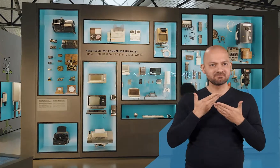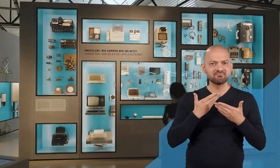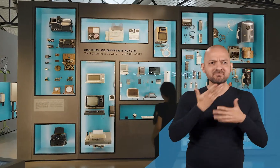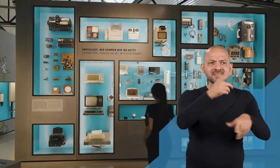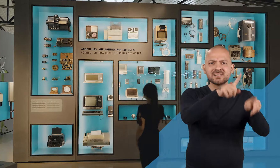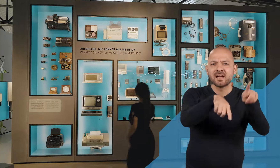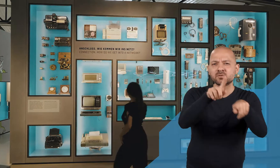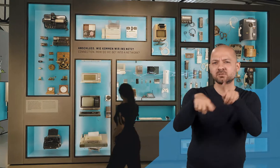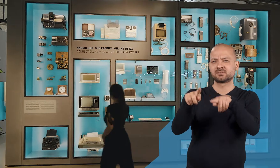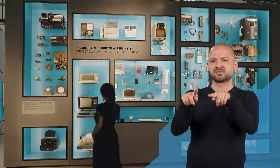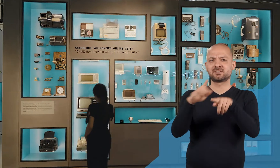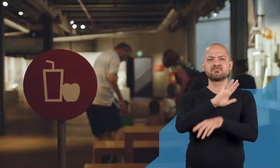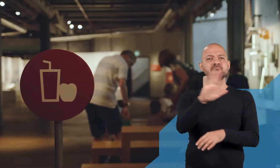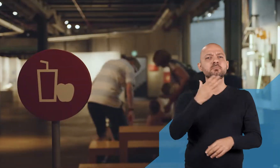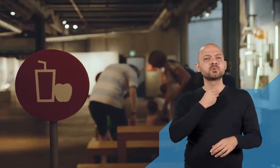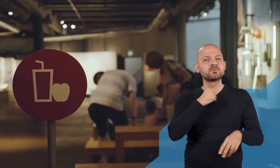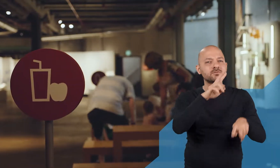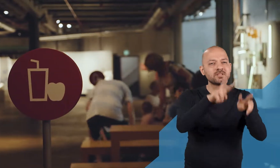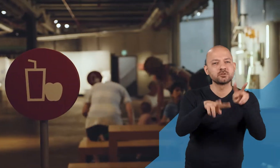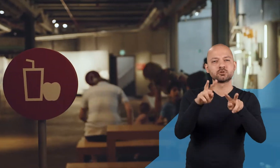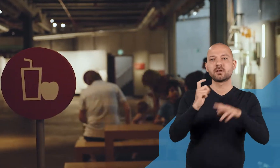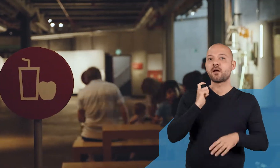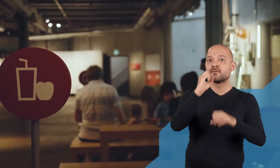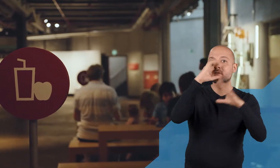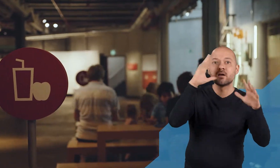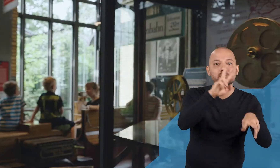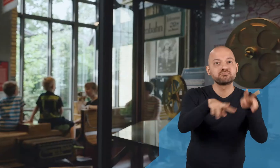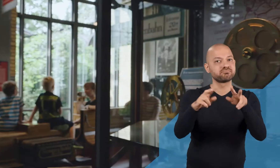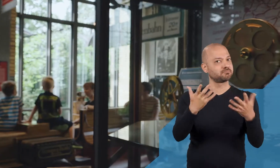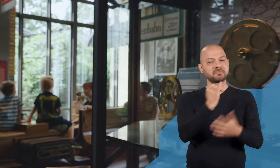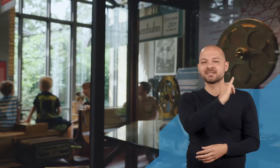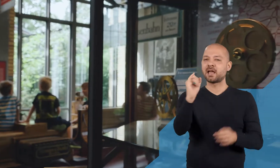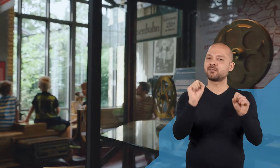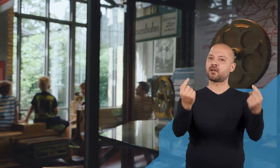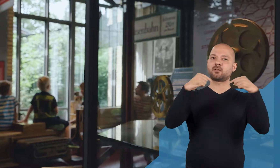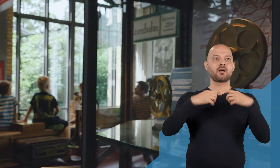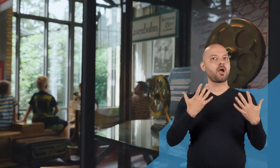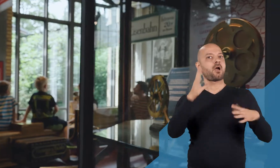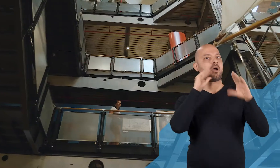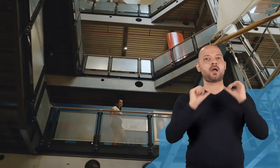In ihrer Diversität, mit ihren unterschiedlichen Bedürfnissen und Erwartungen; hier kann jeder was erleben